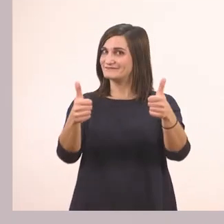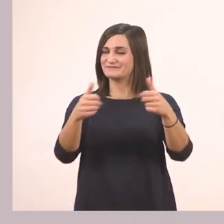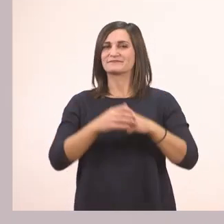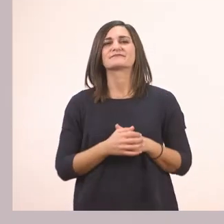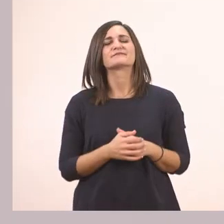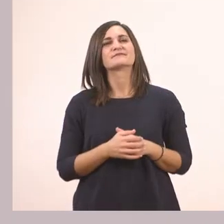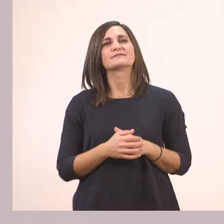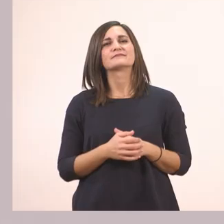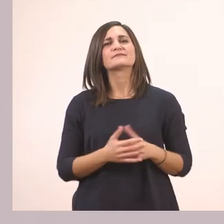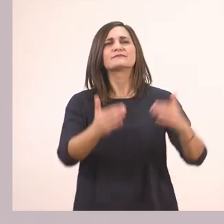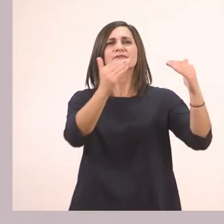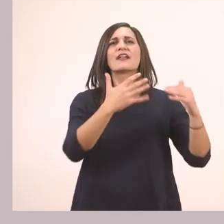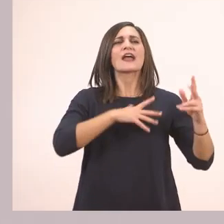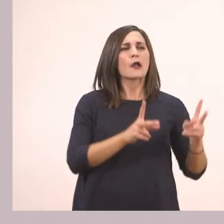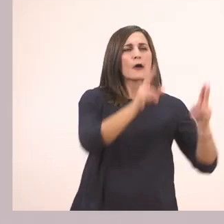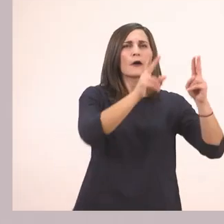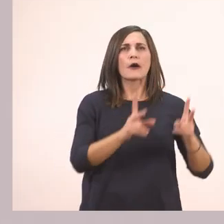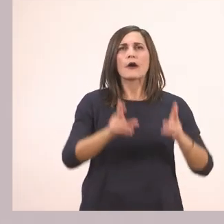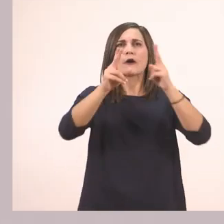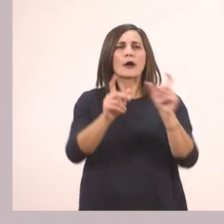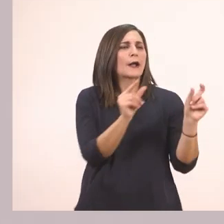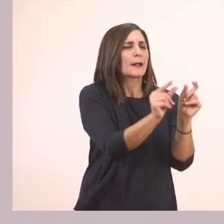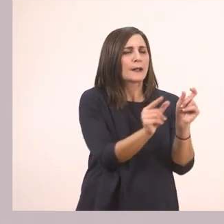Για να τη χωρίσουμε με παλαμάκια σε φωνούλες. Πάμε μαζί;